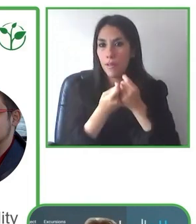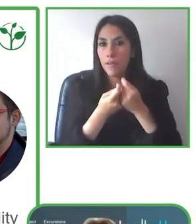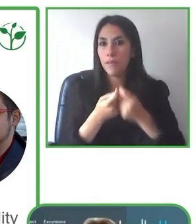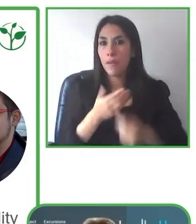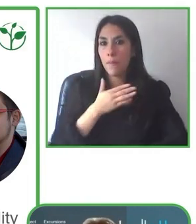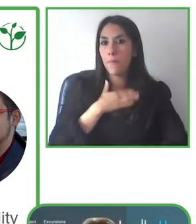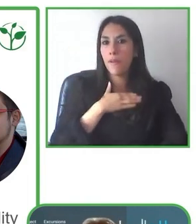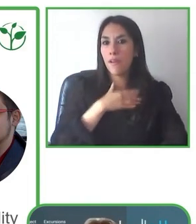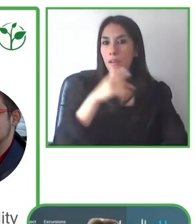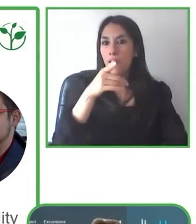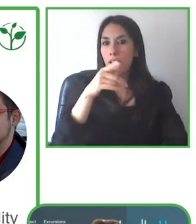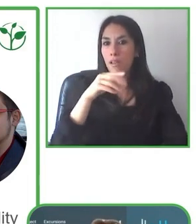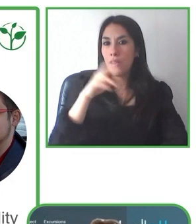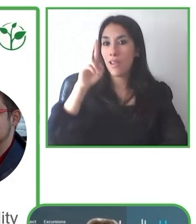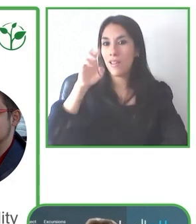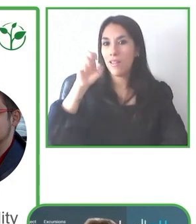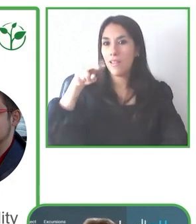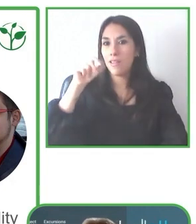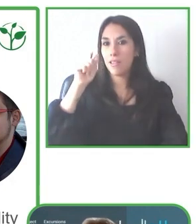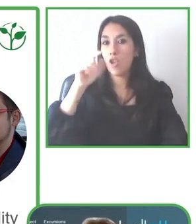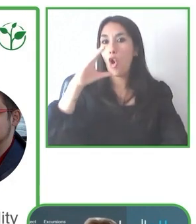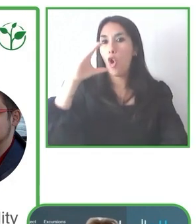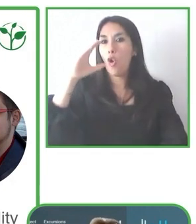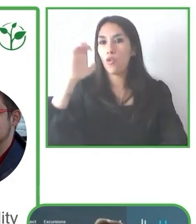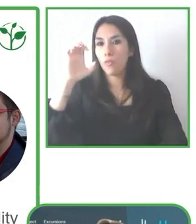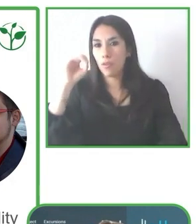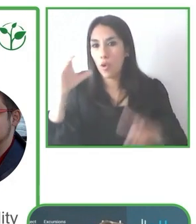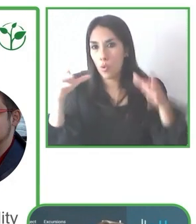Siempre buscamos la seguridad primero.